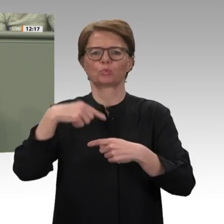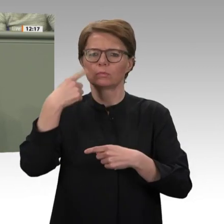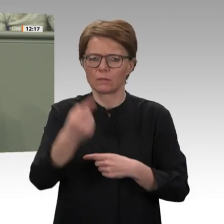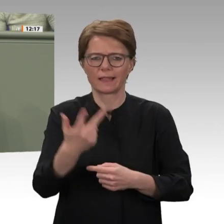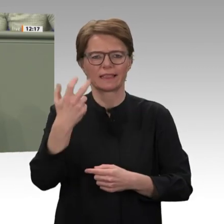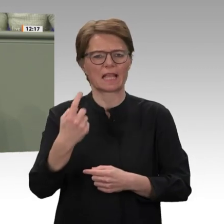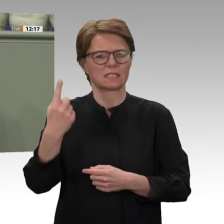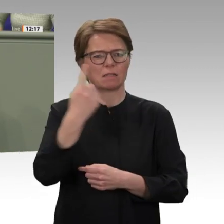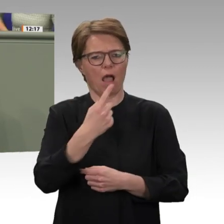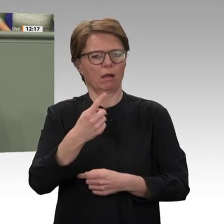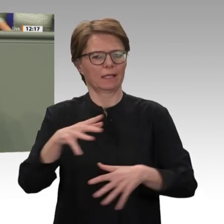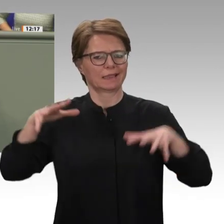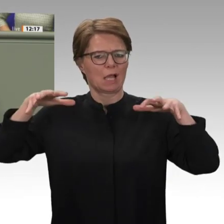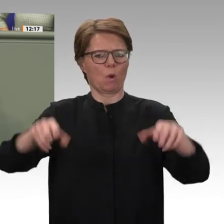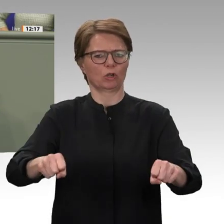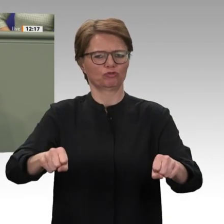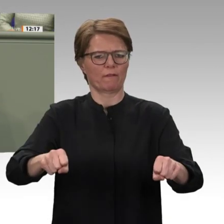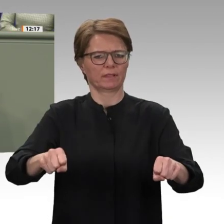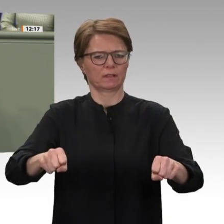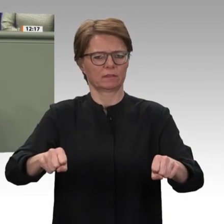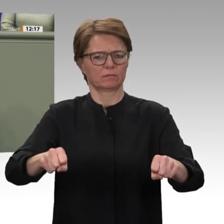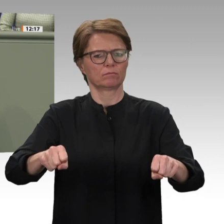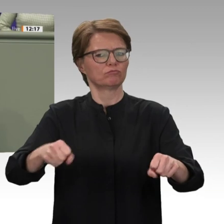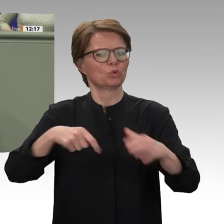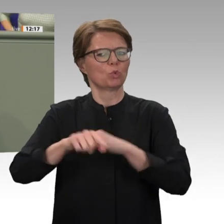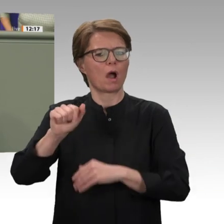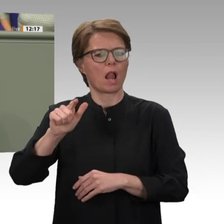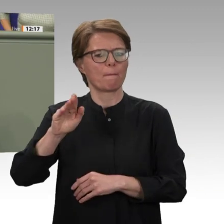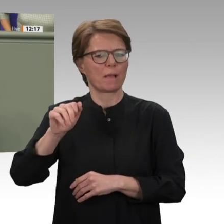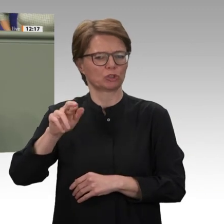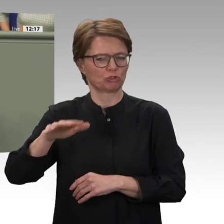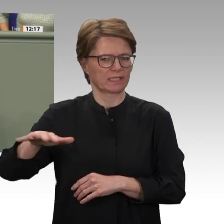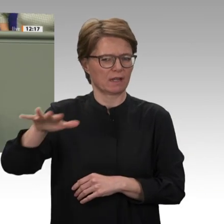der Bildung einer Übergangsregierung hat sich die neue Führung des Landes zu